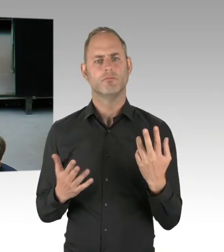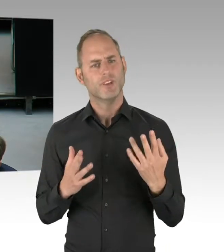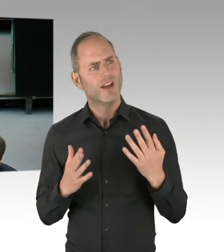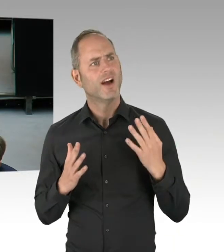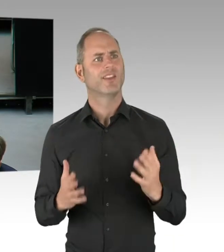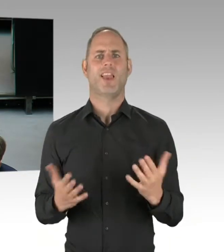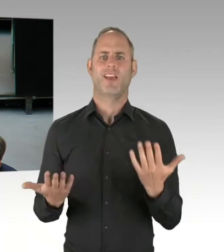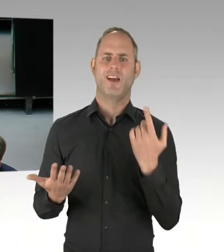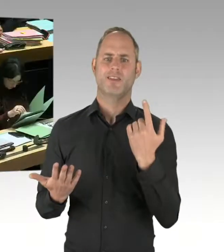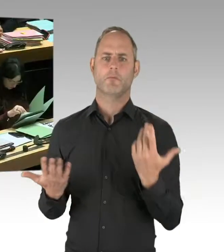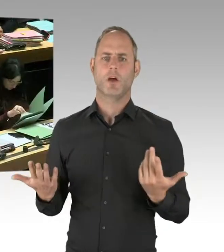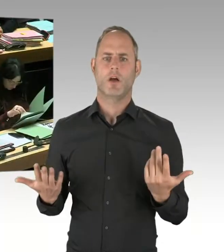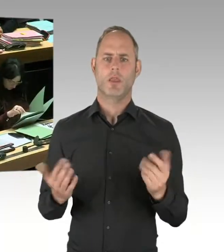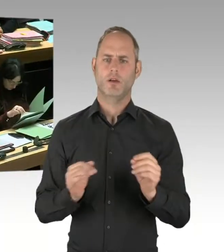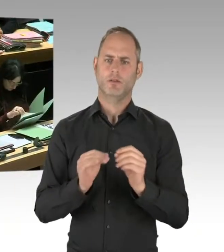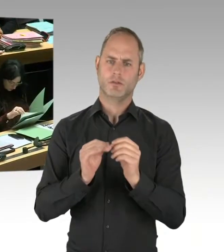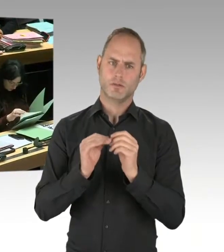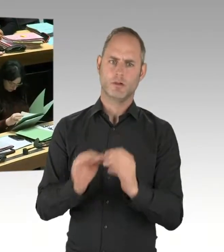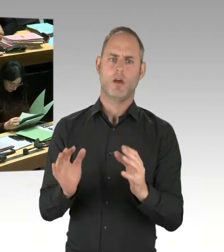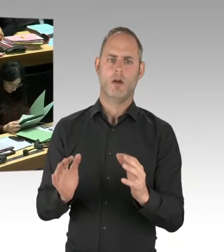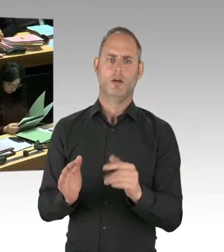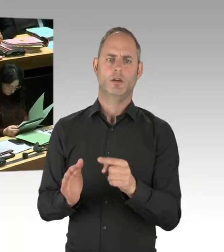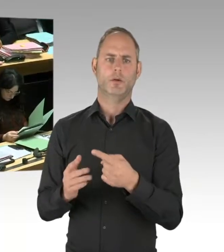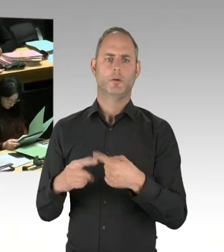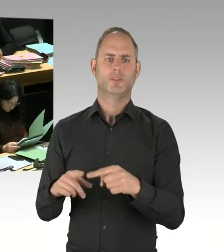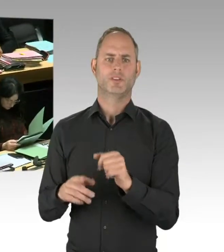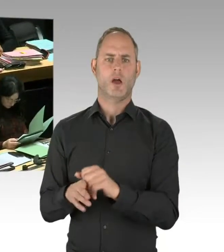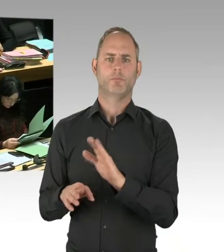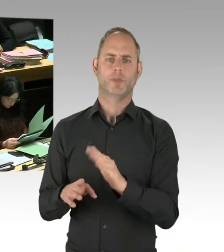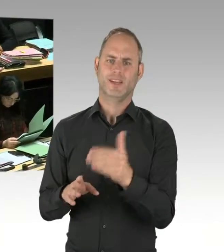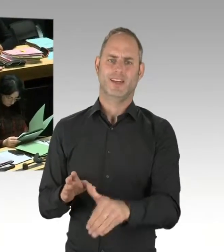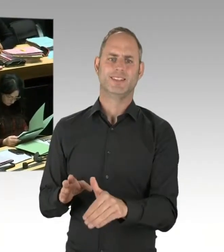(Präsidium) Herr Senator. Bitte schön. (Rednerwechsel) Also, sehr geehrter Herr Wansner,